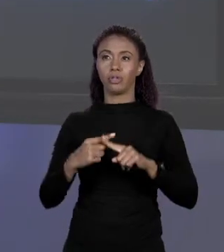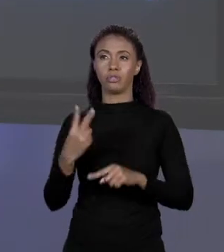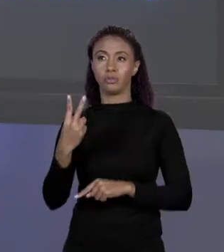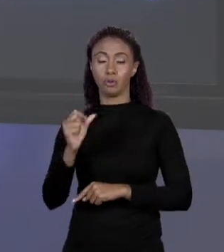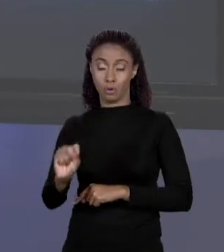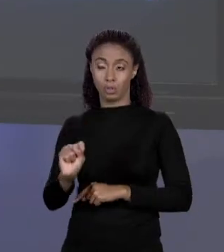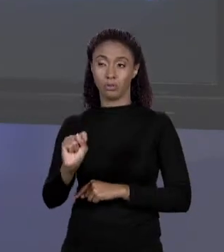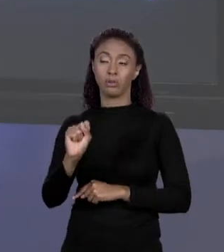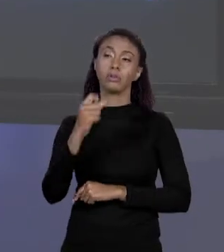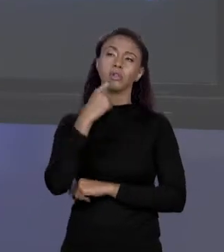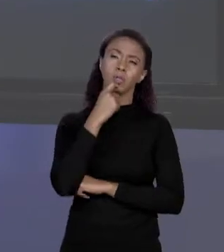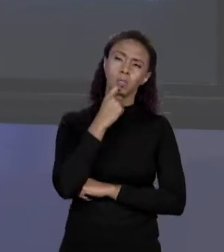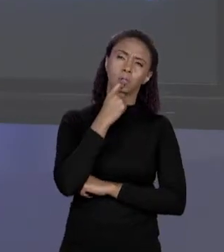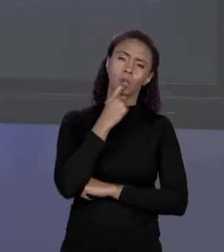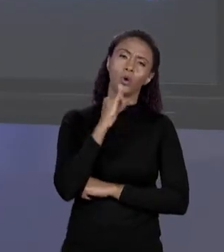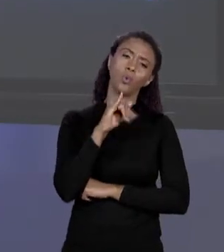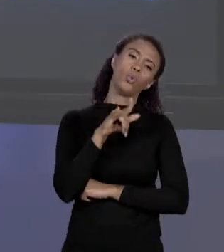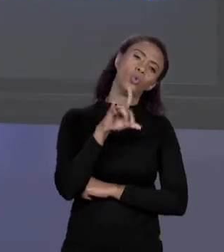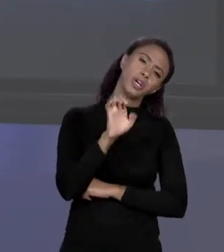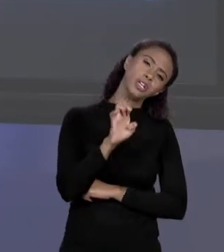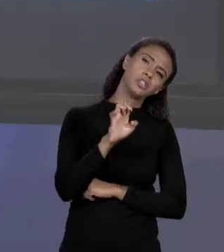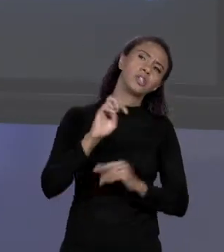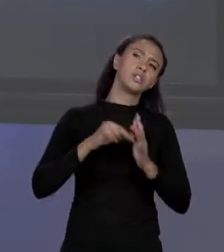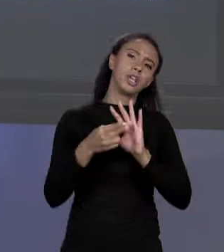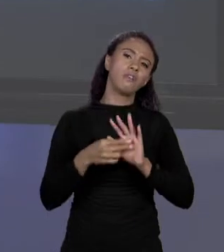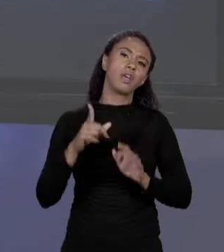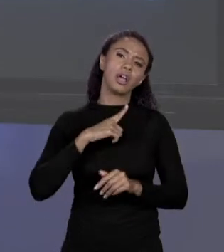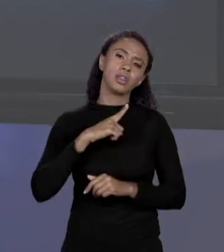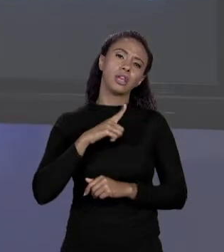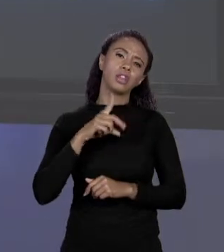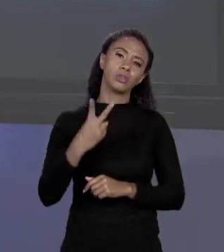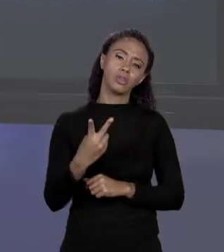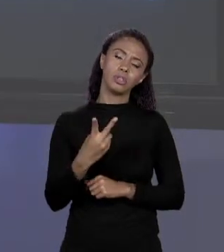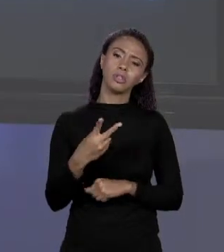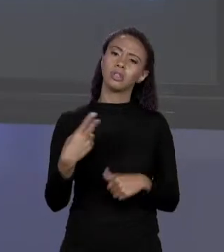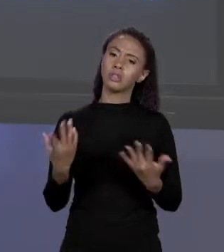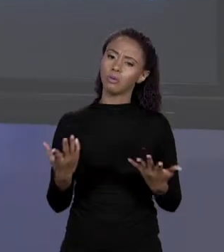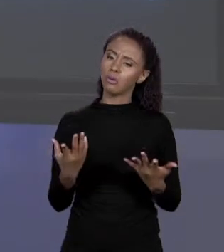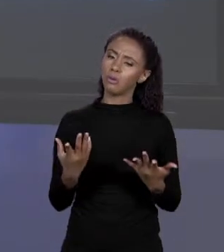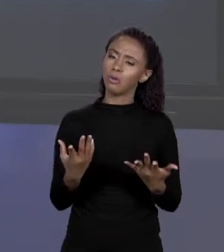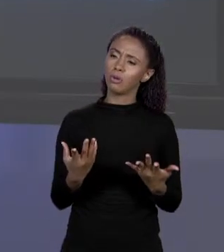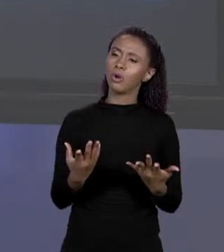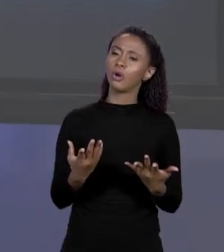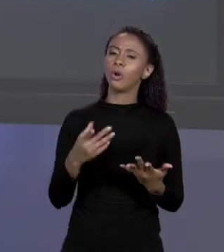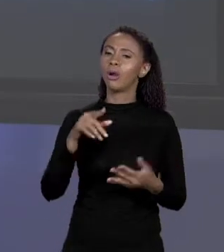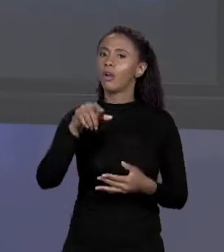TERCEIRO ELEMENTO É 2. POR VIA DE REGRA O QUE VOCÊ VAI TER É: PEGA O INÍCIO E DESLOCA O